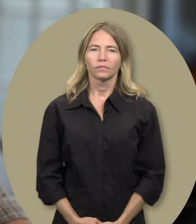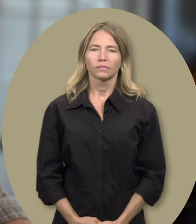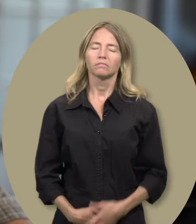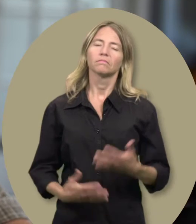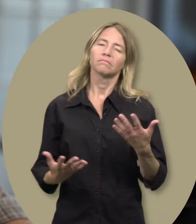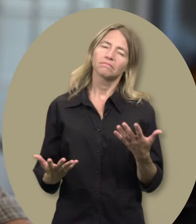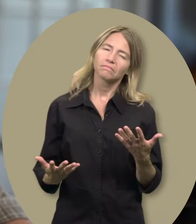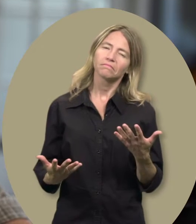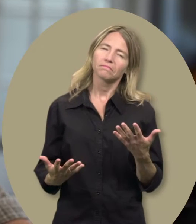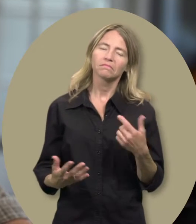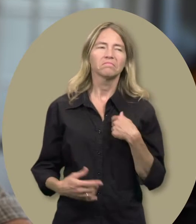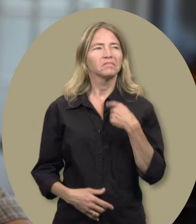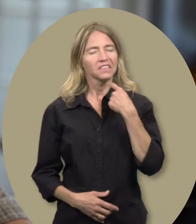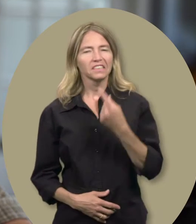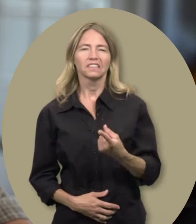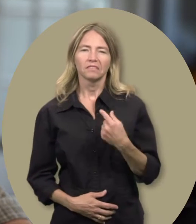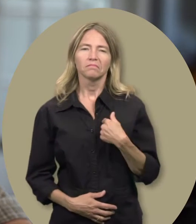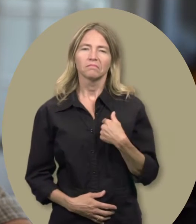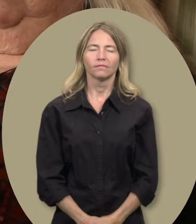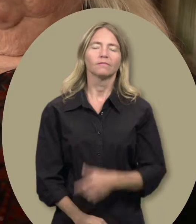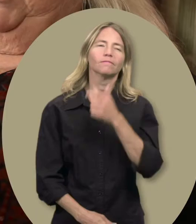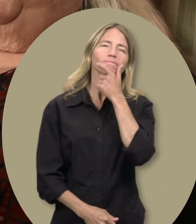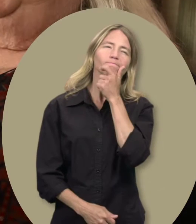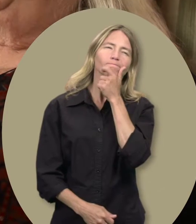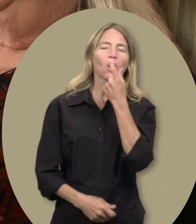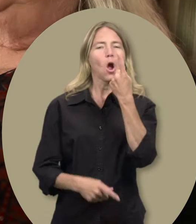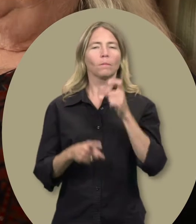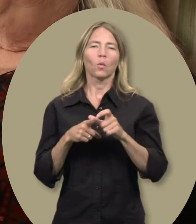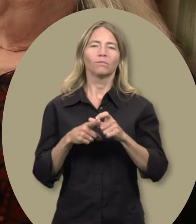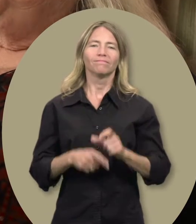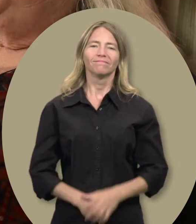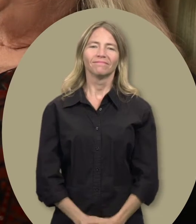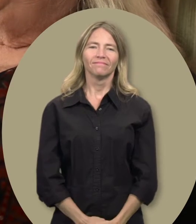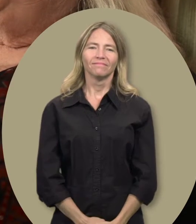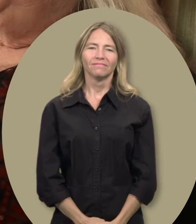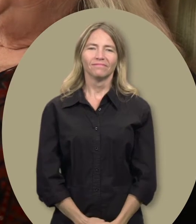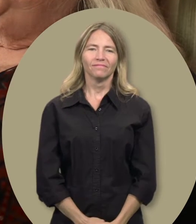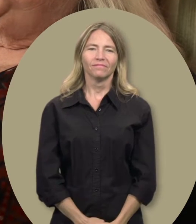Sylvain : Hmmm... je dirais... Gwen : Un mot... hmmm...